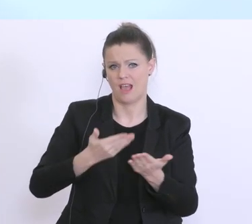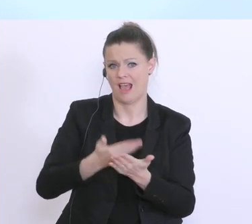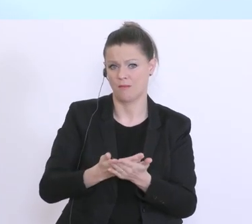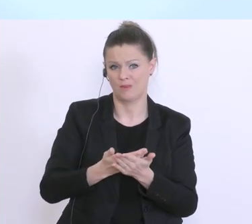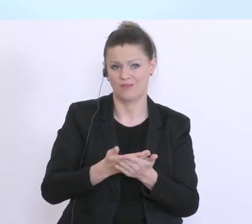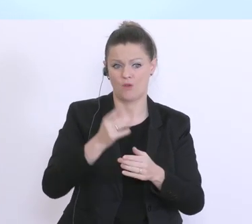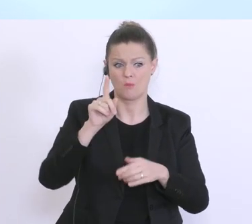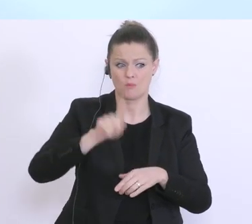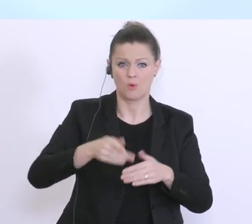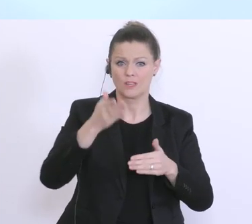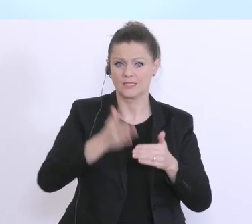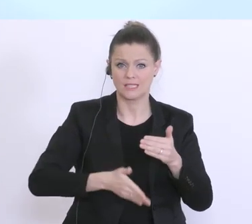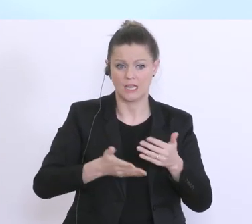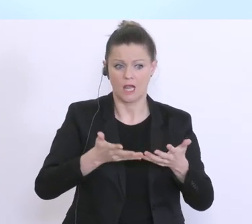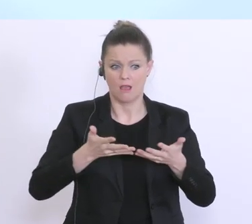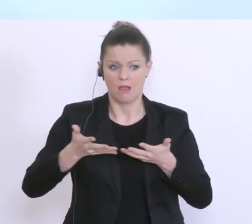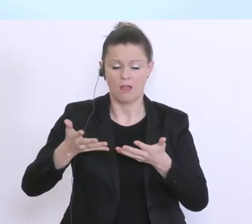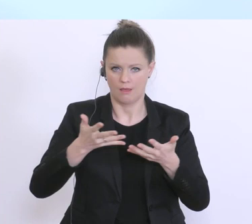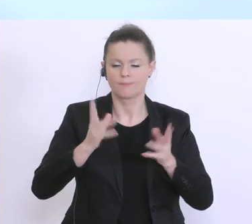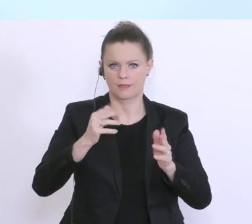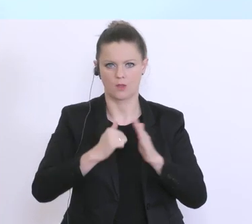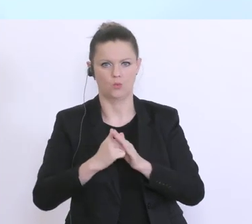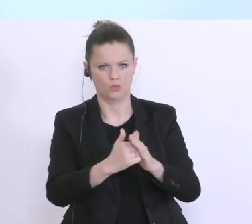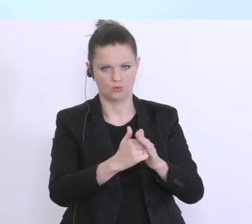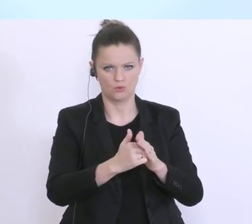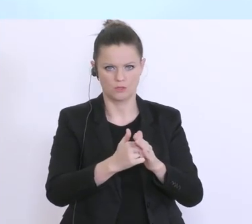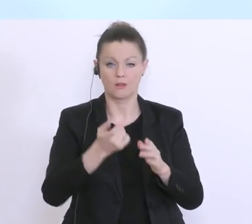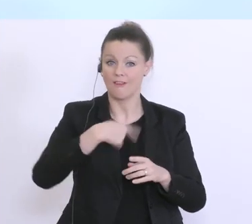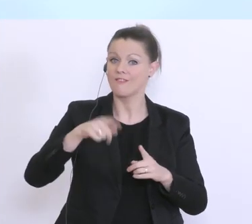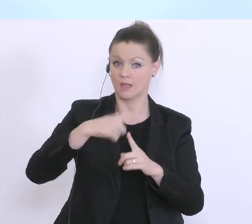auch zu leisten. Wir sind als Kreditwirtschaft, und das möchte ich schon auch an dieser Stelle,